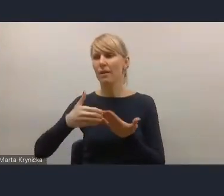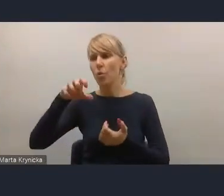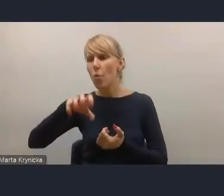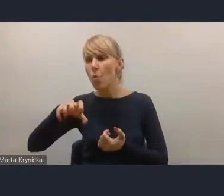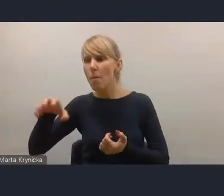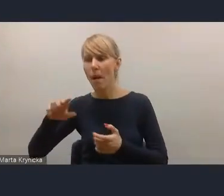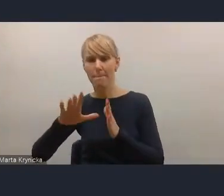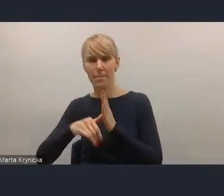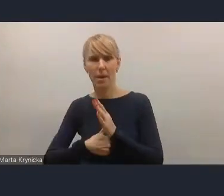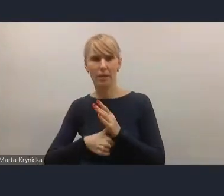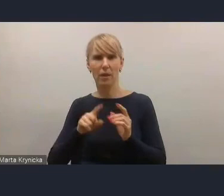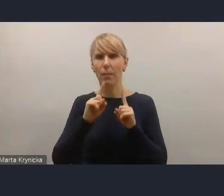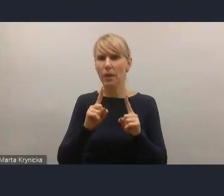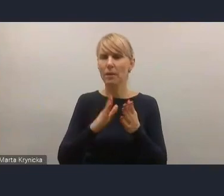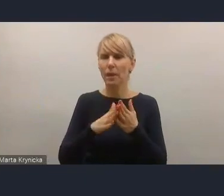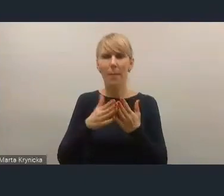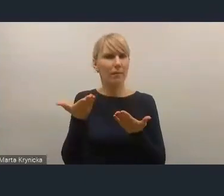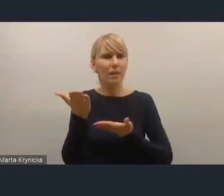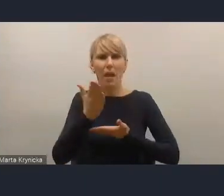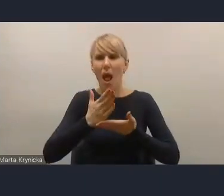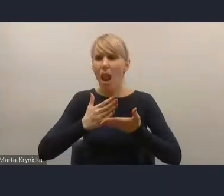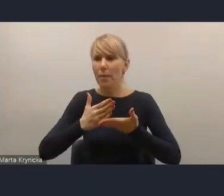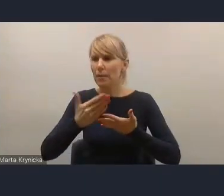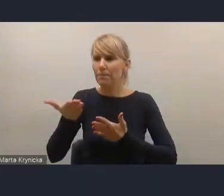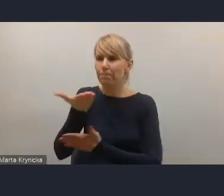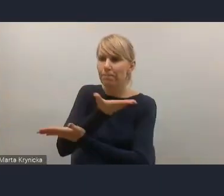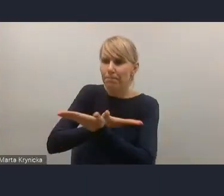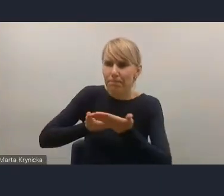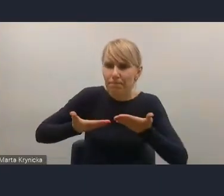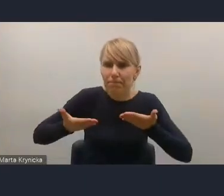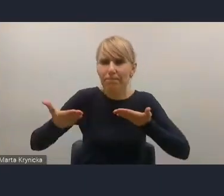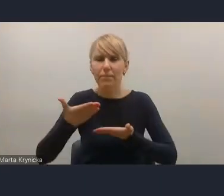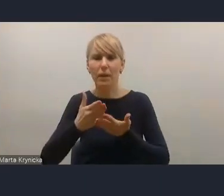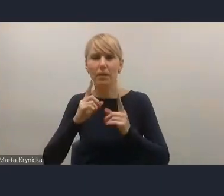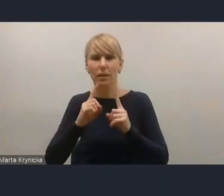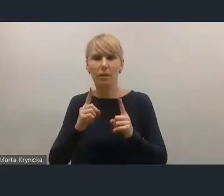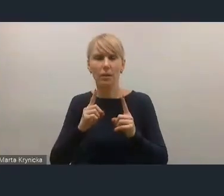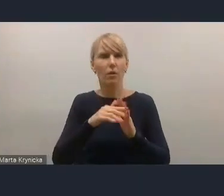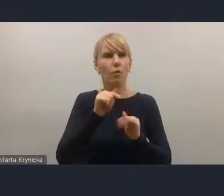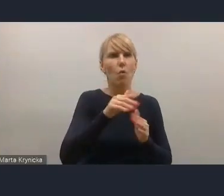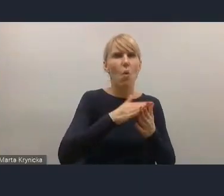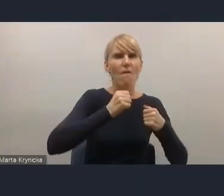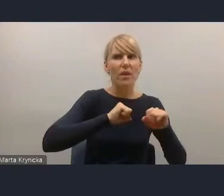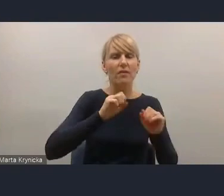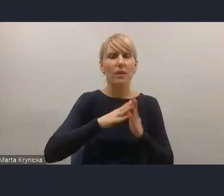które wzajemnie się przenikają i też dotykają dane wyzwanie w mniejszym czy większym stopniu dotyka,